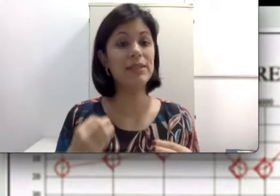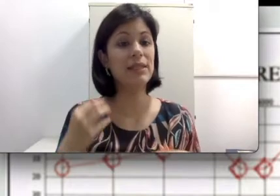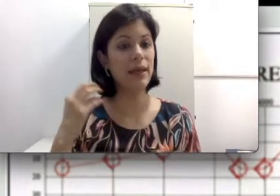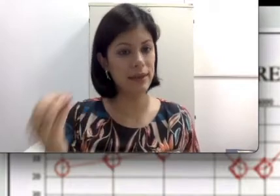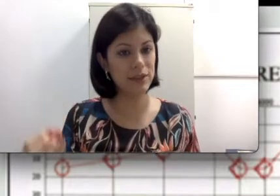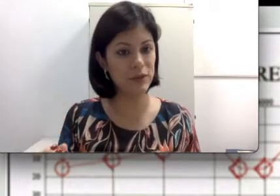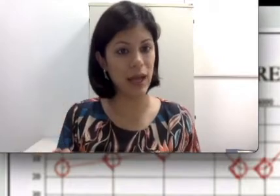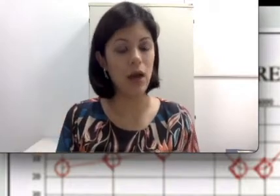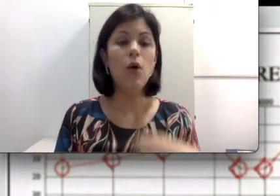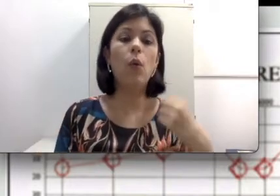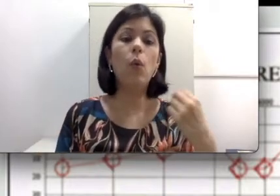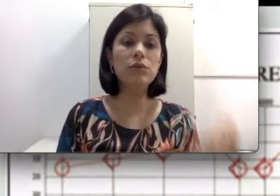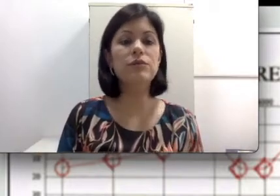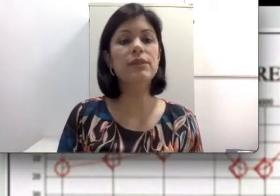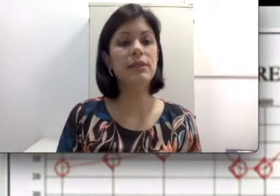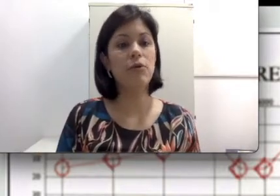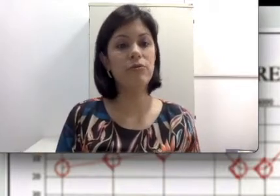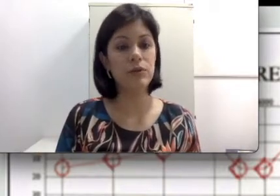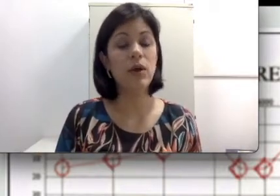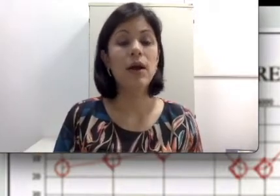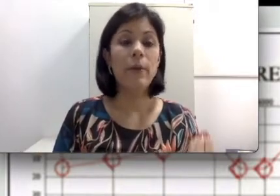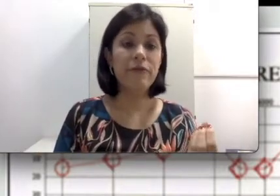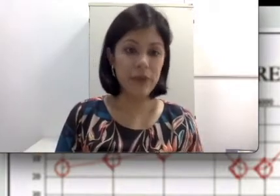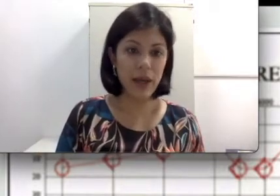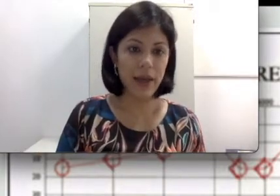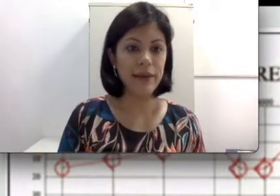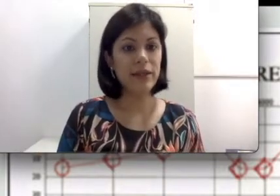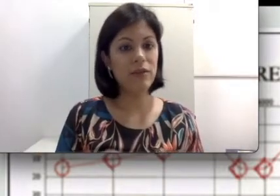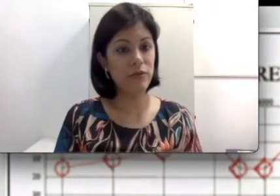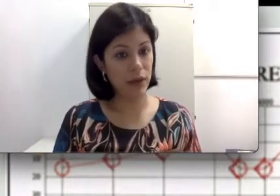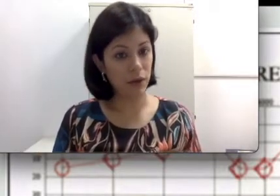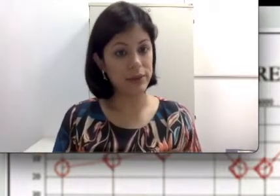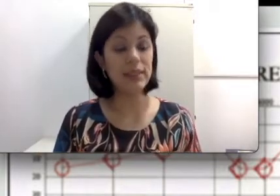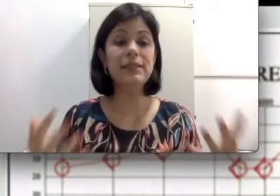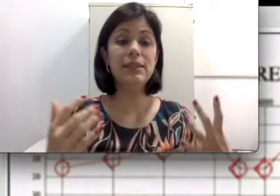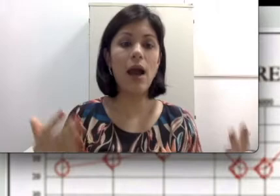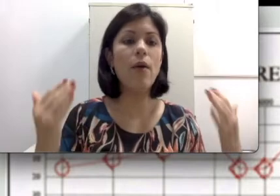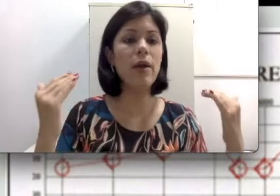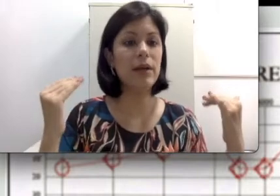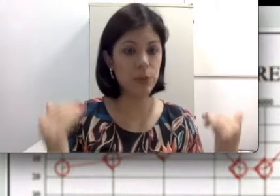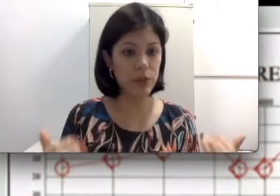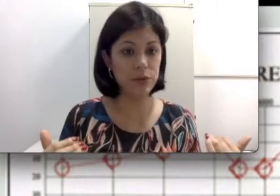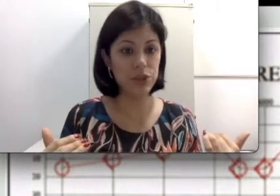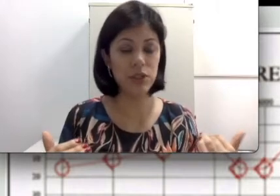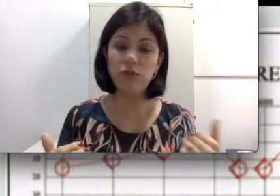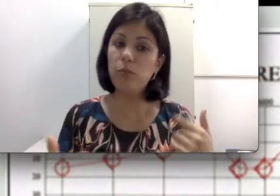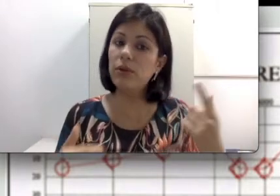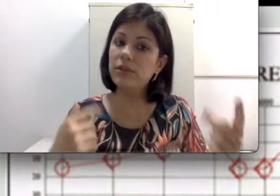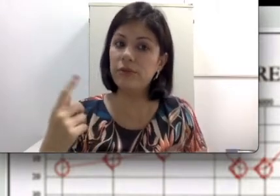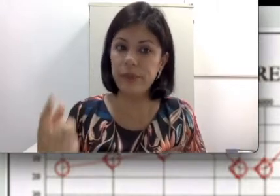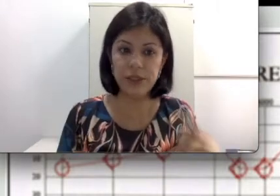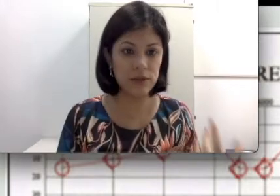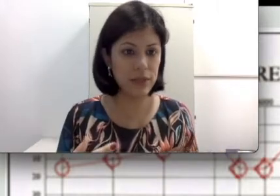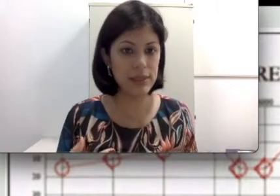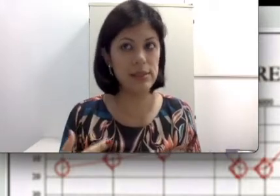precisa identificar o quanto você está ouvindo via aérea e via óssea. E se há um rebaixamento